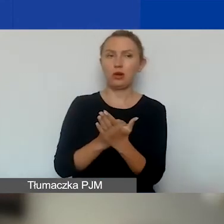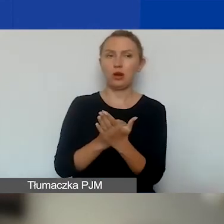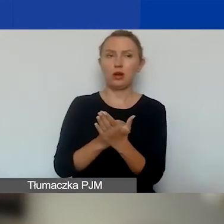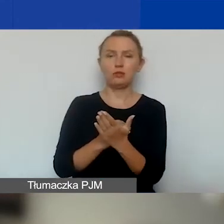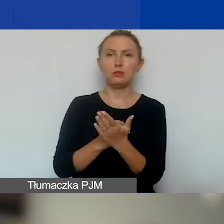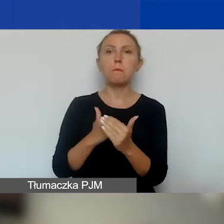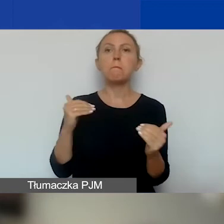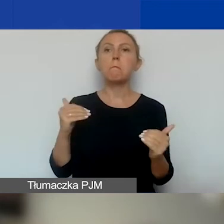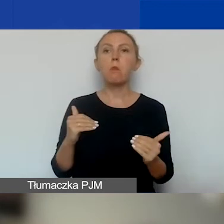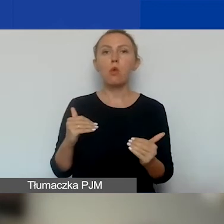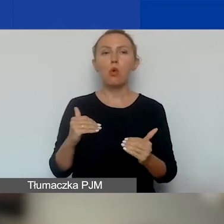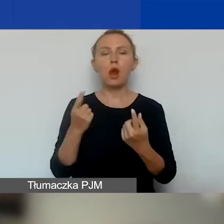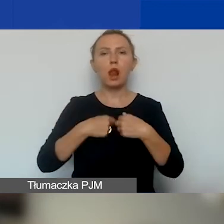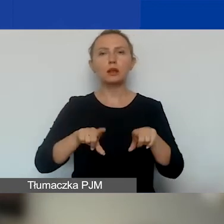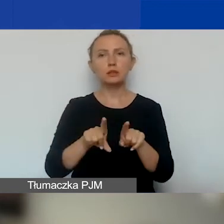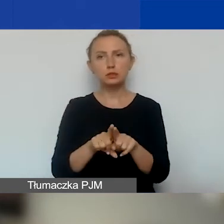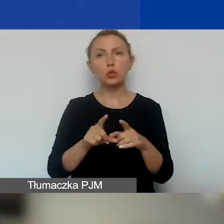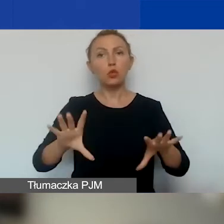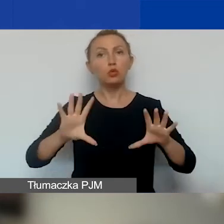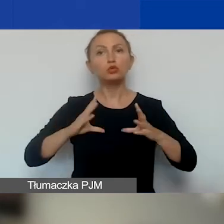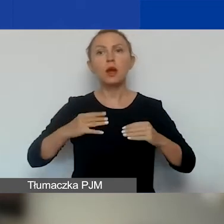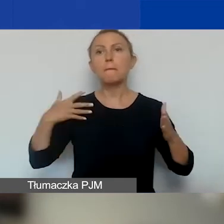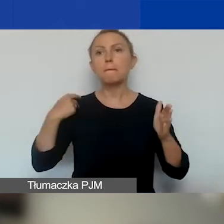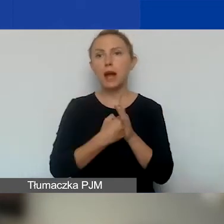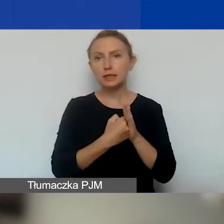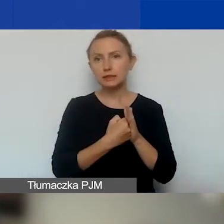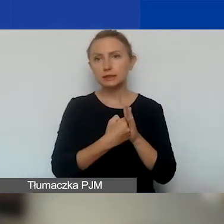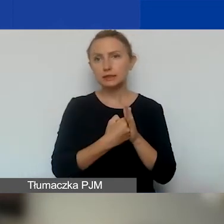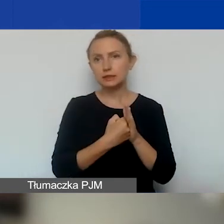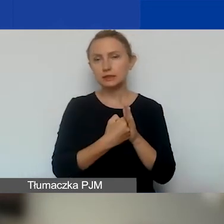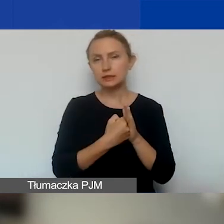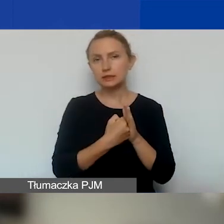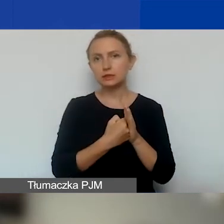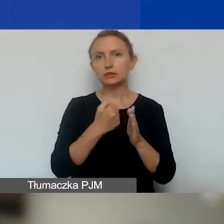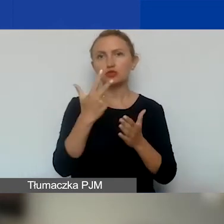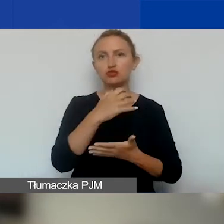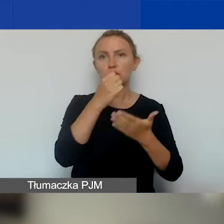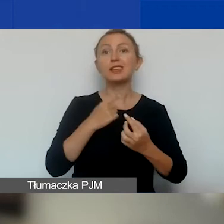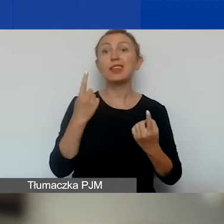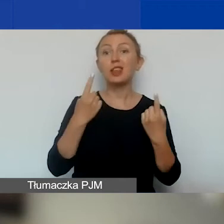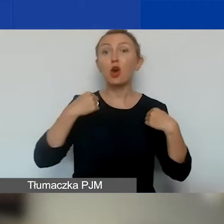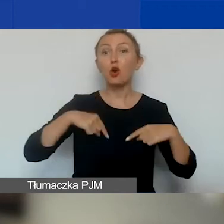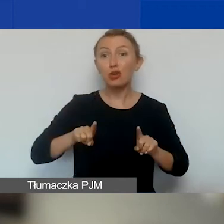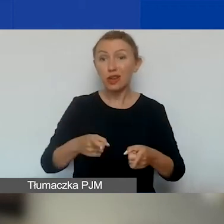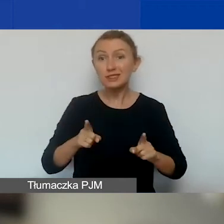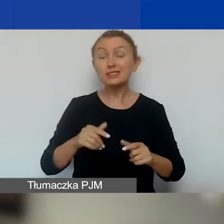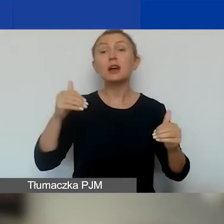można otrzymać maksymalnie trzy granty. Jedna organizacja może otrzymać maksymalnie trzy granty